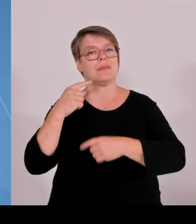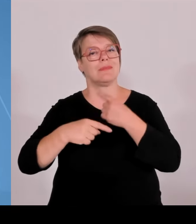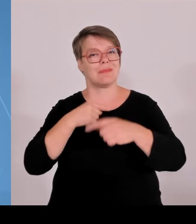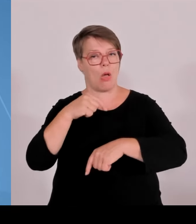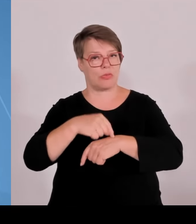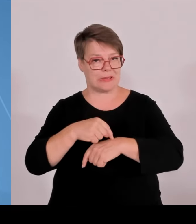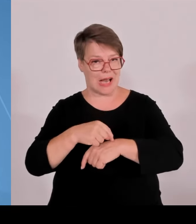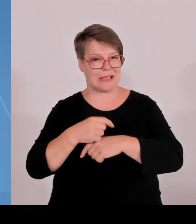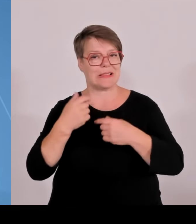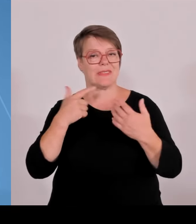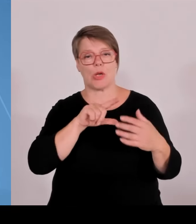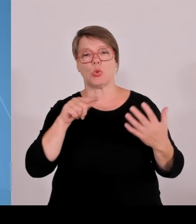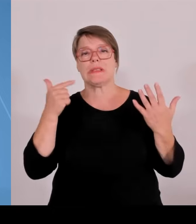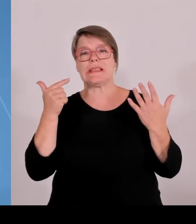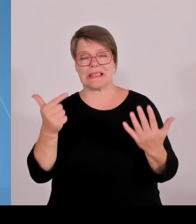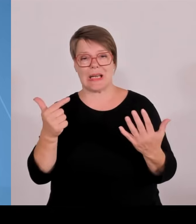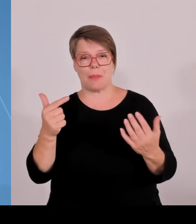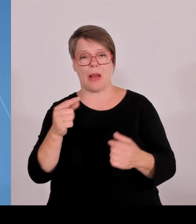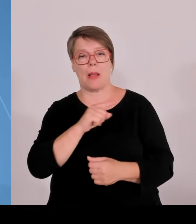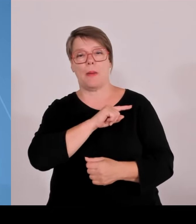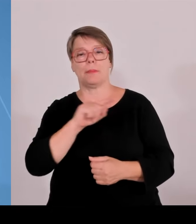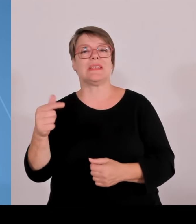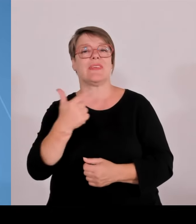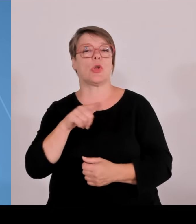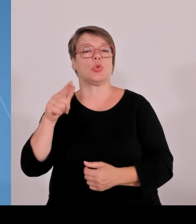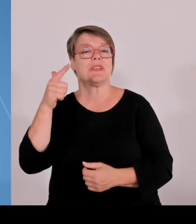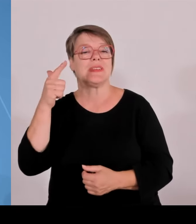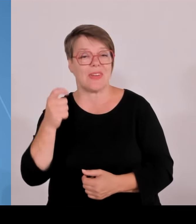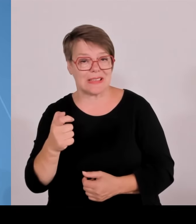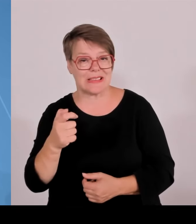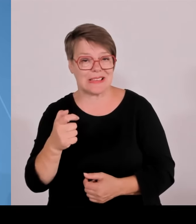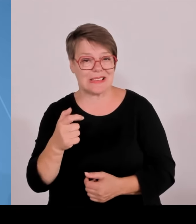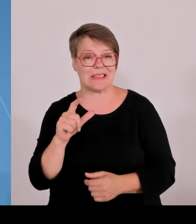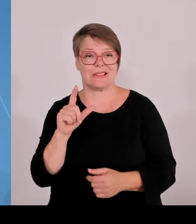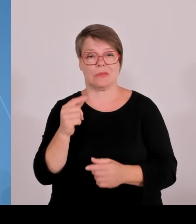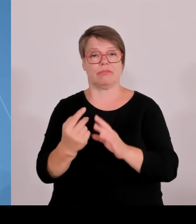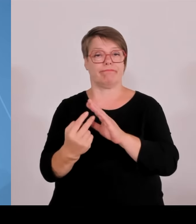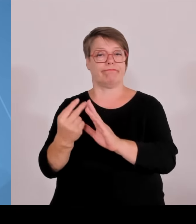Angewandte Wissenschaften. Die Zahl der Studierenden in Bayern hat insgesamt noch viel deutlicher zugenommen,